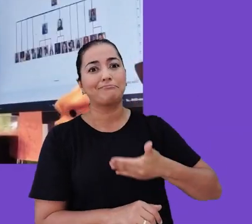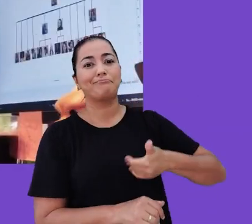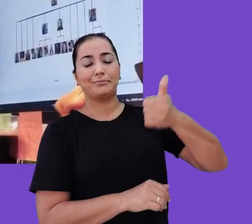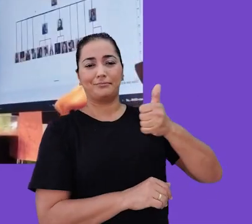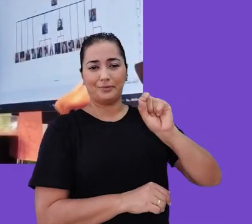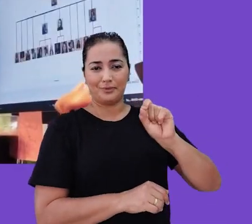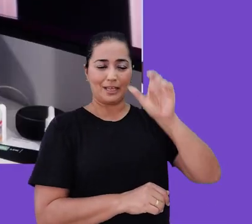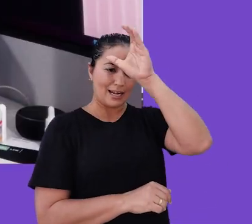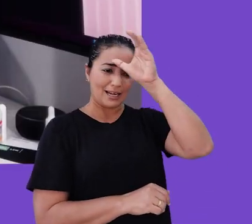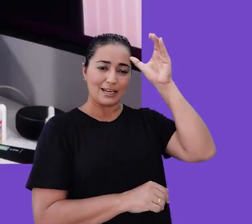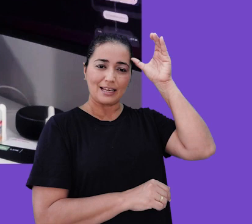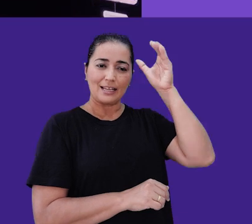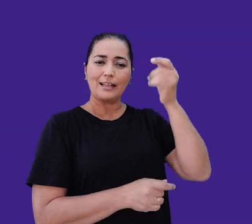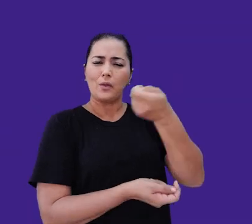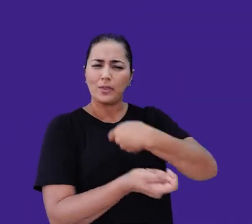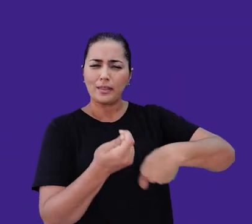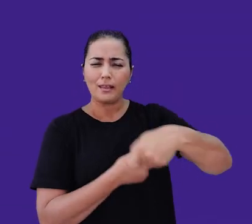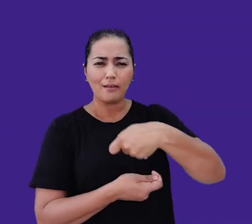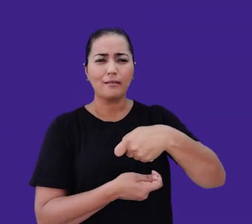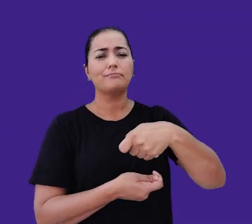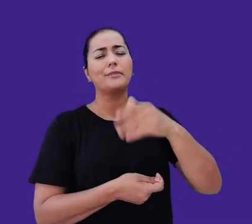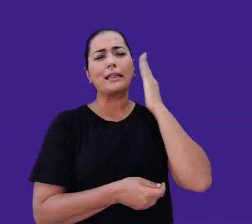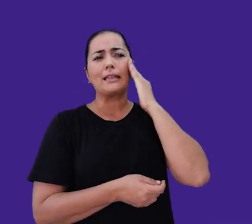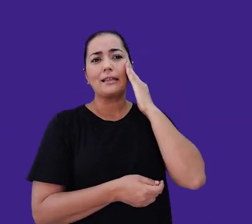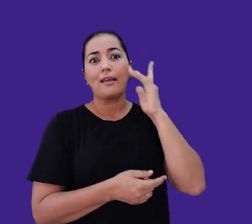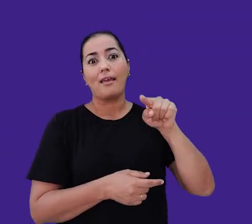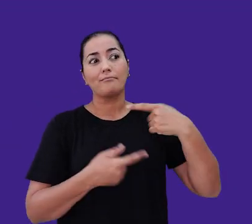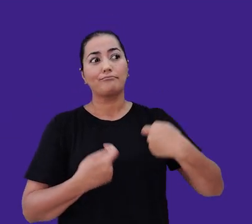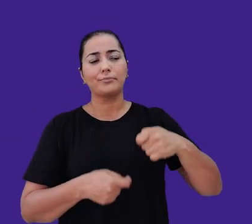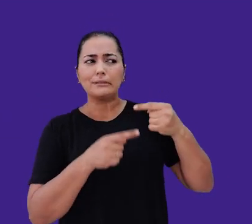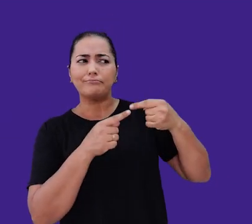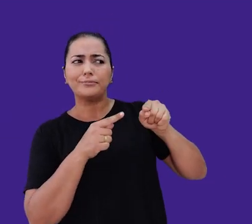que estão no centro do nosso negócio. Entendemos ser necessário divergir para convergir